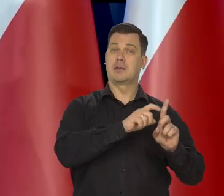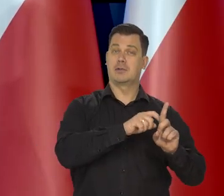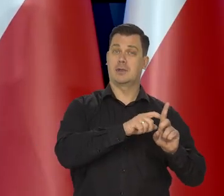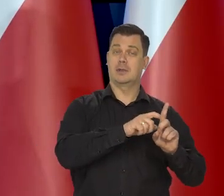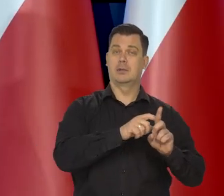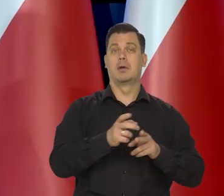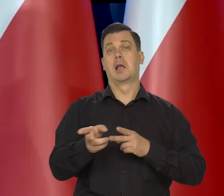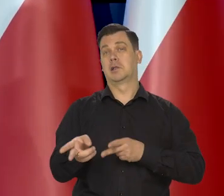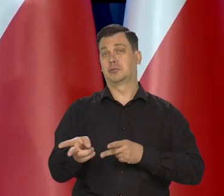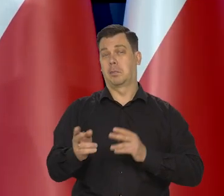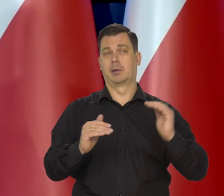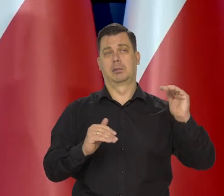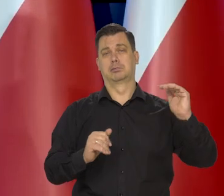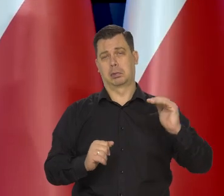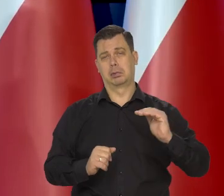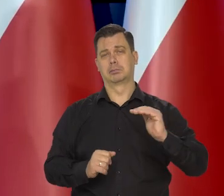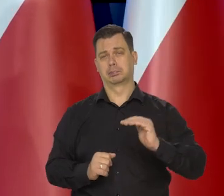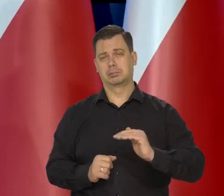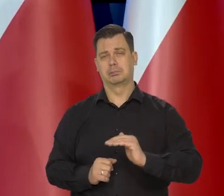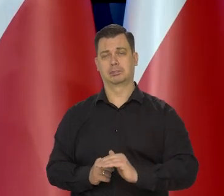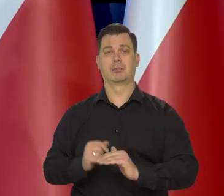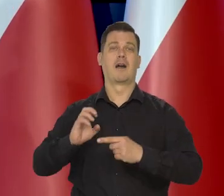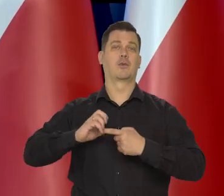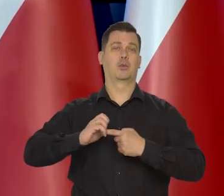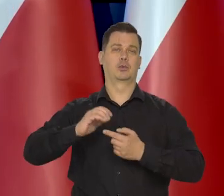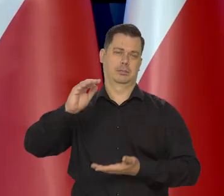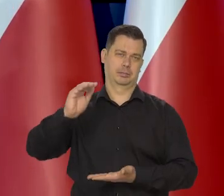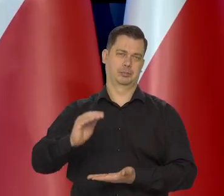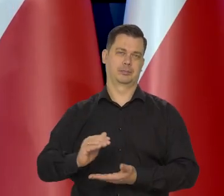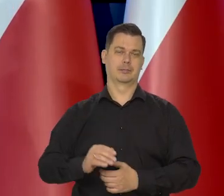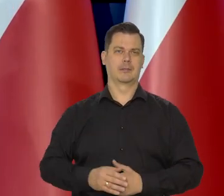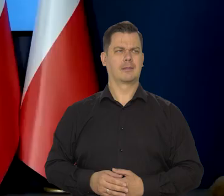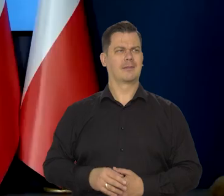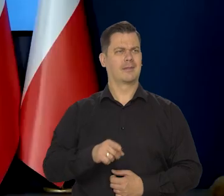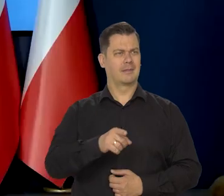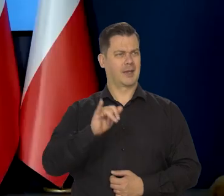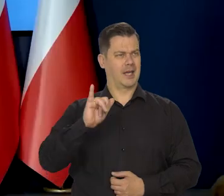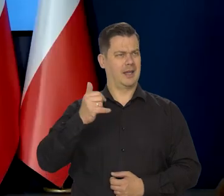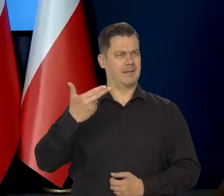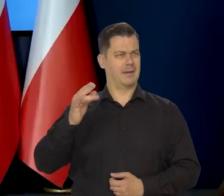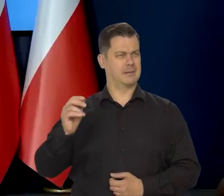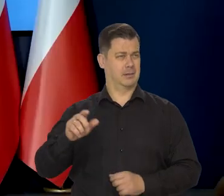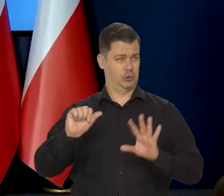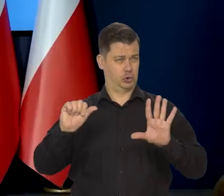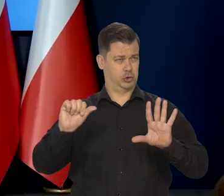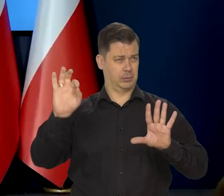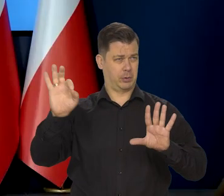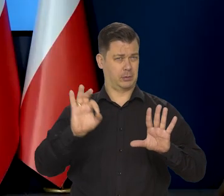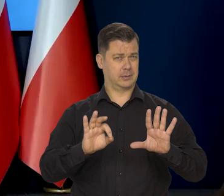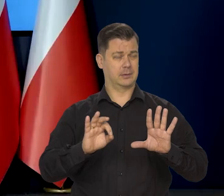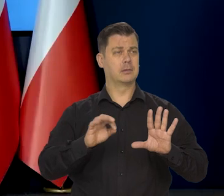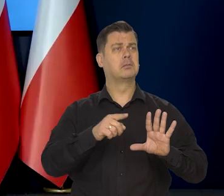a trochę niższa w listopadzie i jeszcze niższa w grudniu. I czy taka inflacja właśnie na poziomie 6% to jest ten moment,